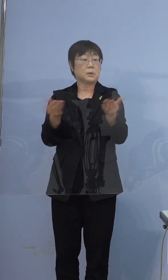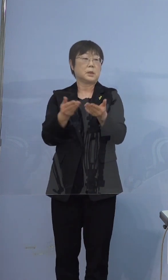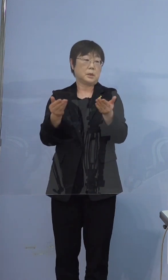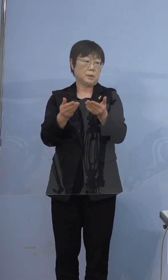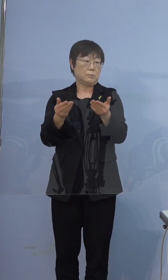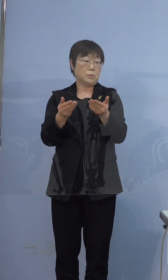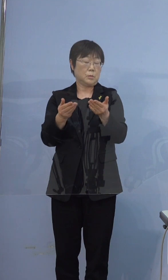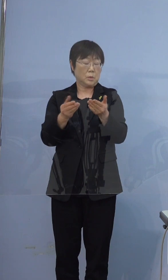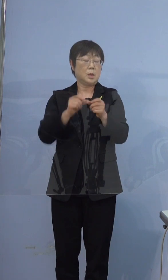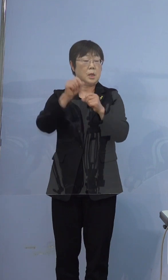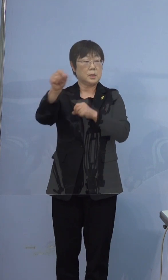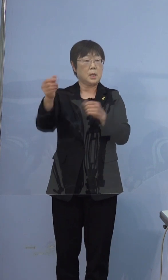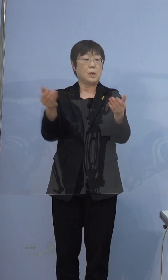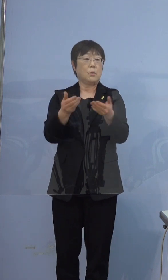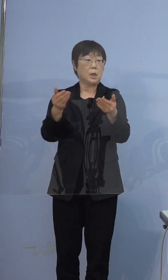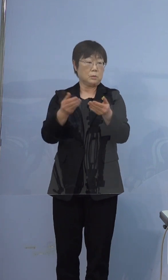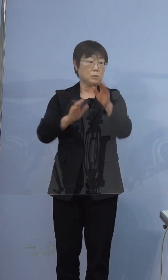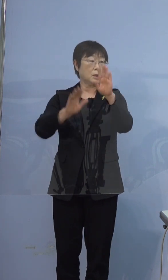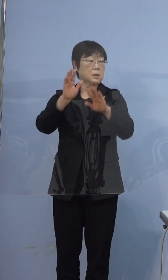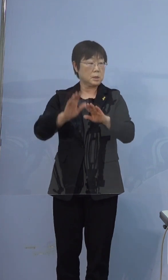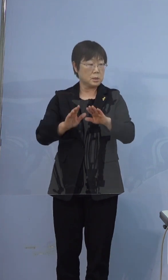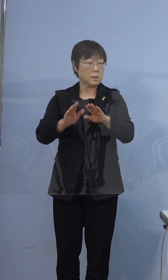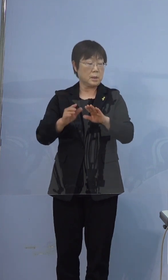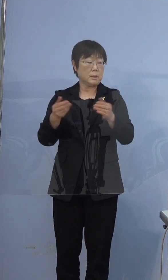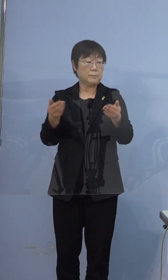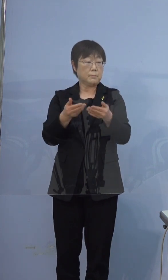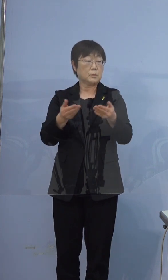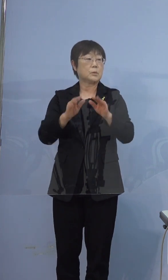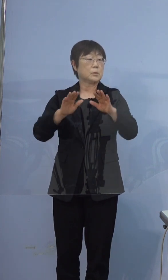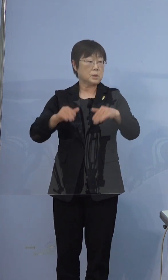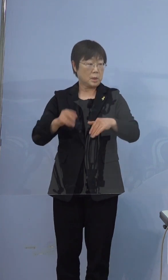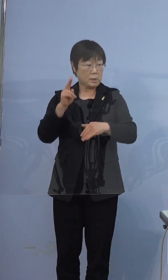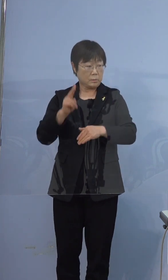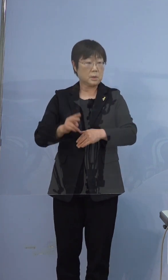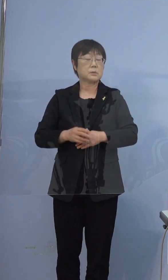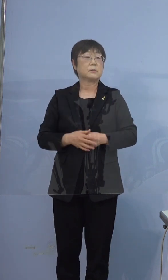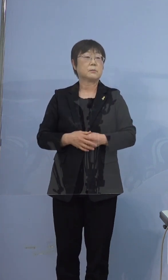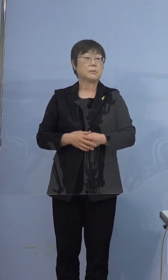テレワークという形でされていた というふうに伺っております